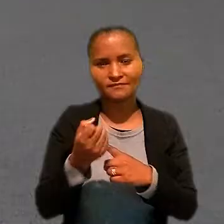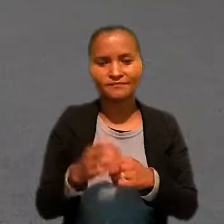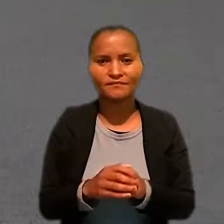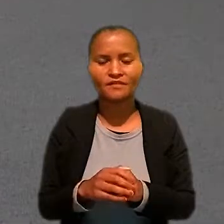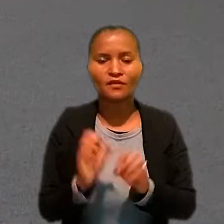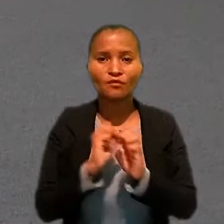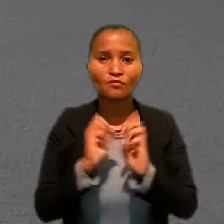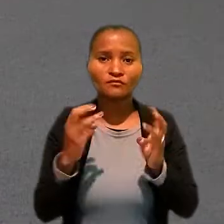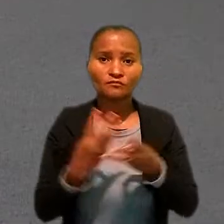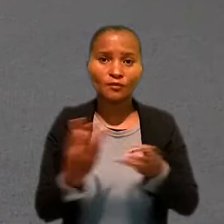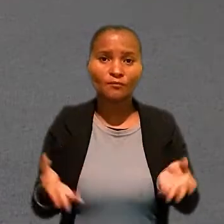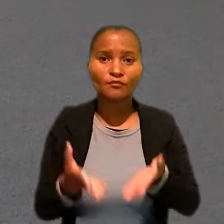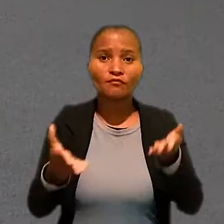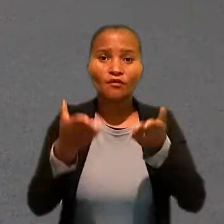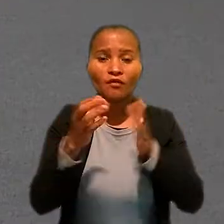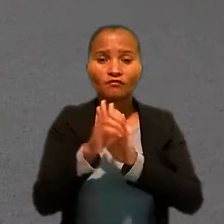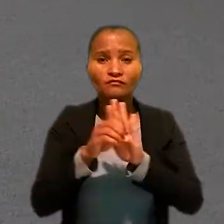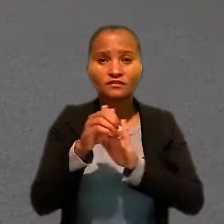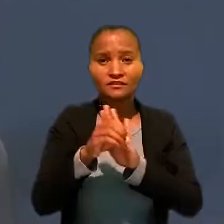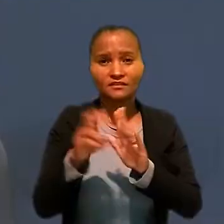O workshop promoveu oficinas temáticas.